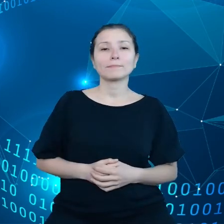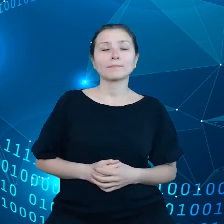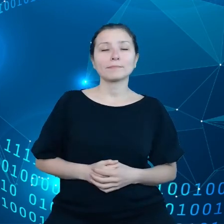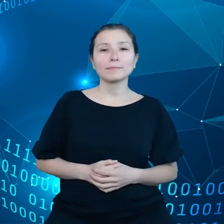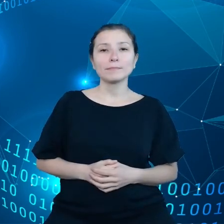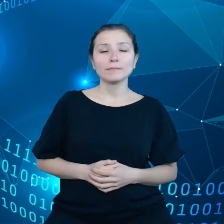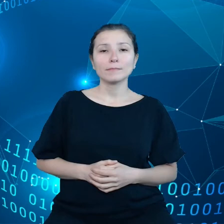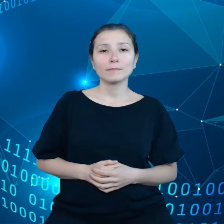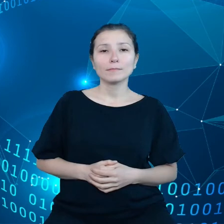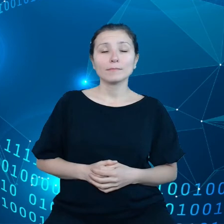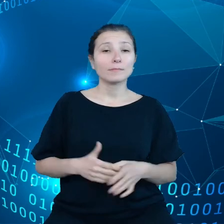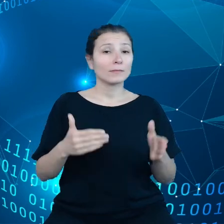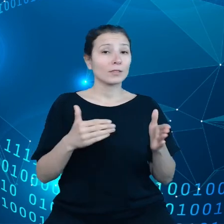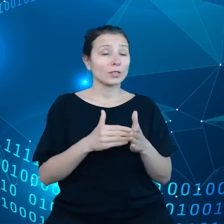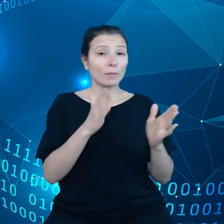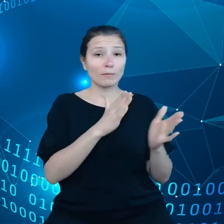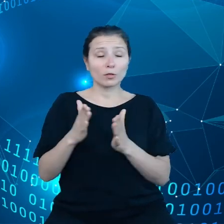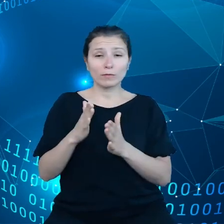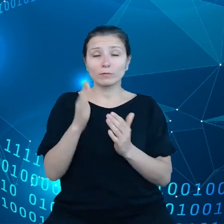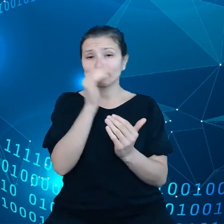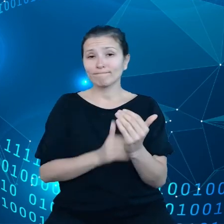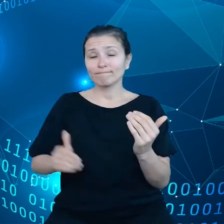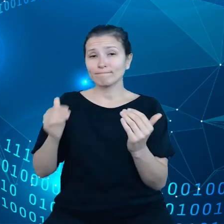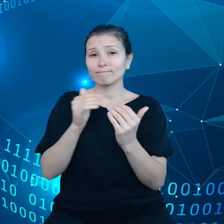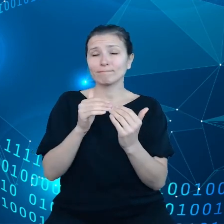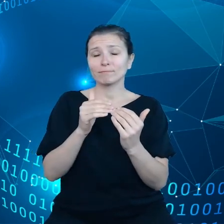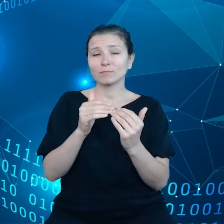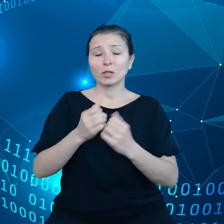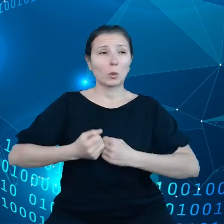się do zaadaptowania się do skrajnych warunków pogodowych.